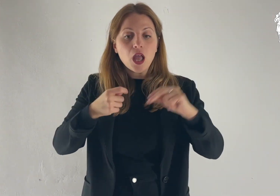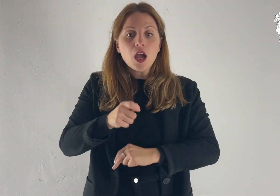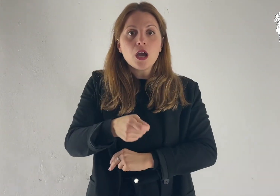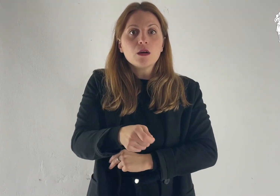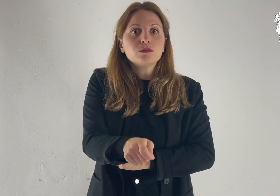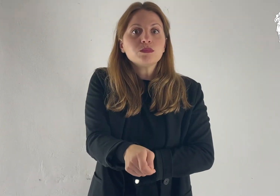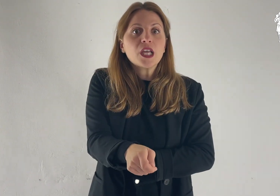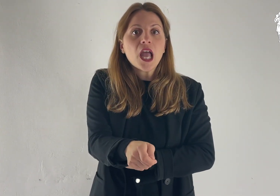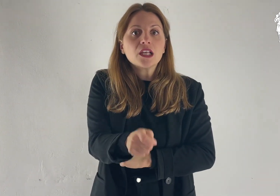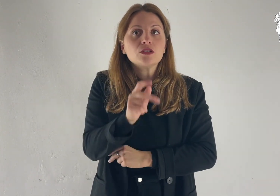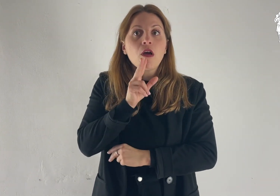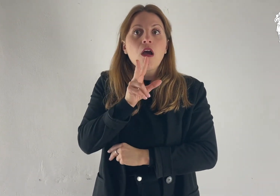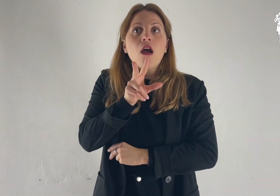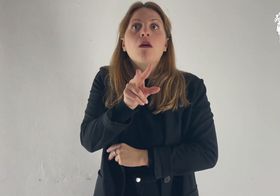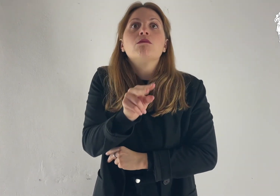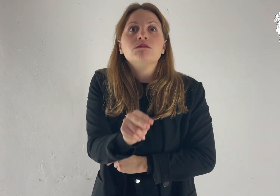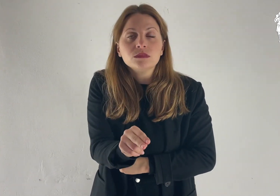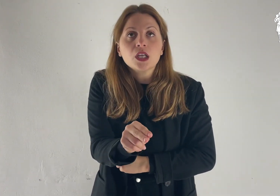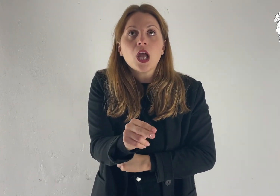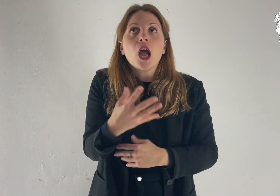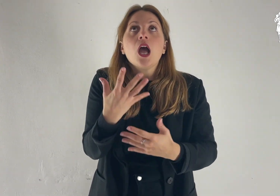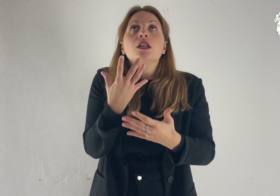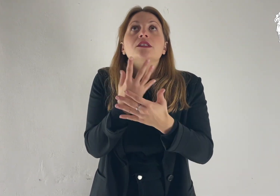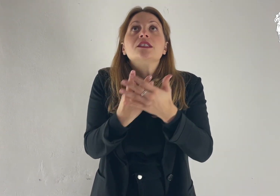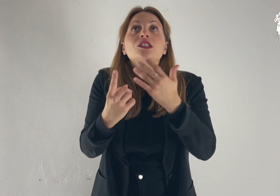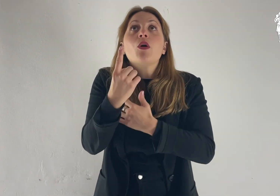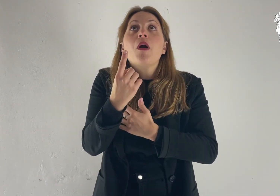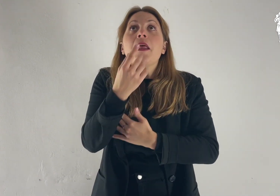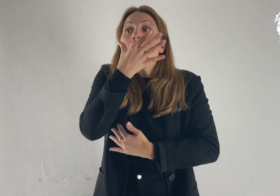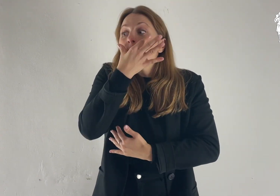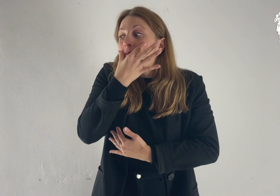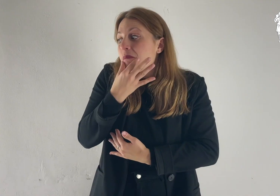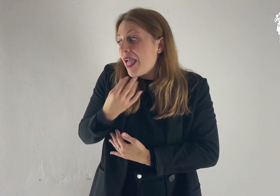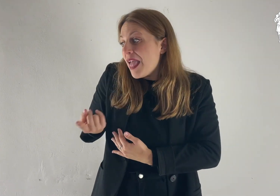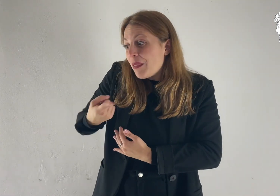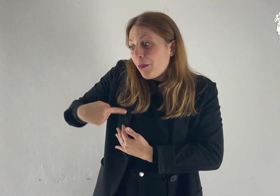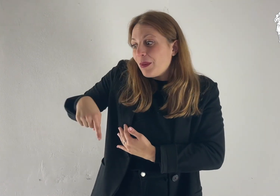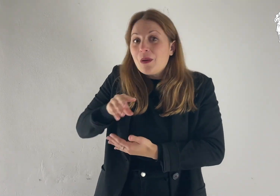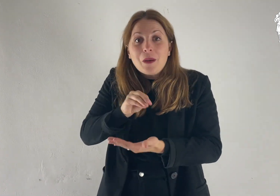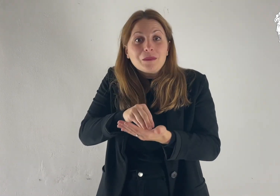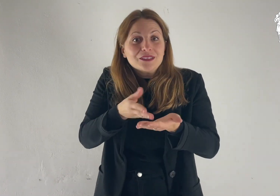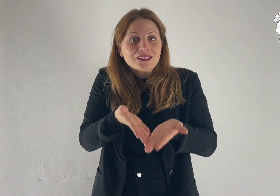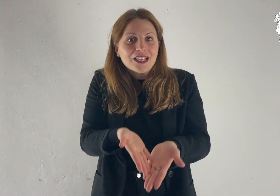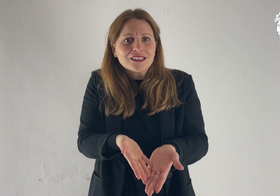Prendendo la parola, Pietro disse a Gesù: «Signore, è bello per noi essere qui!